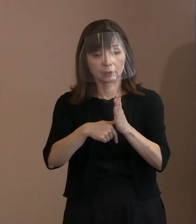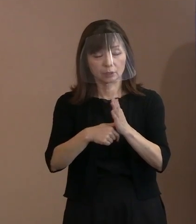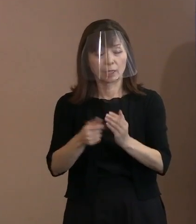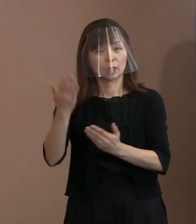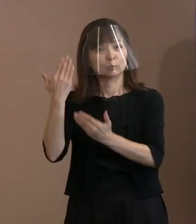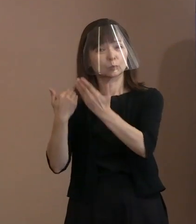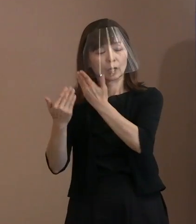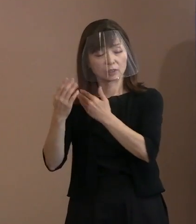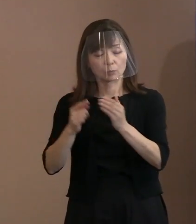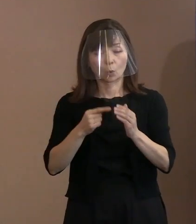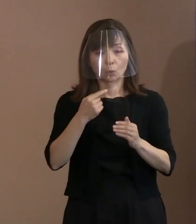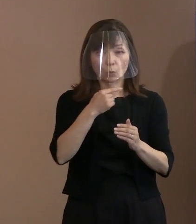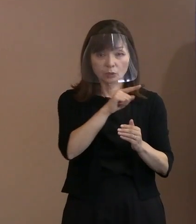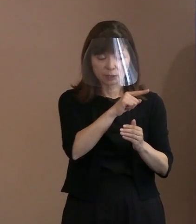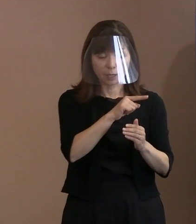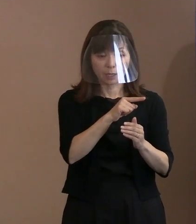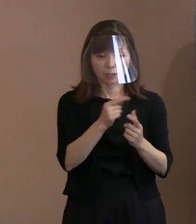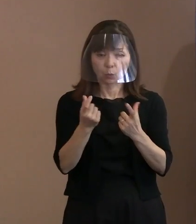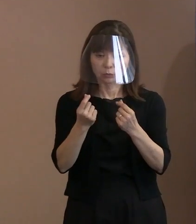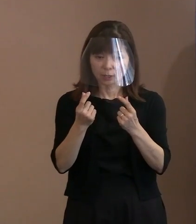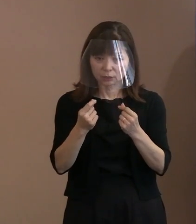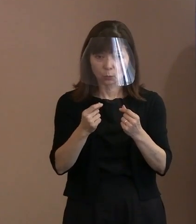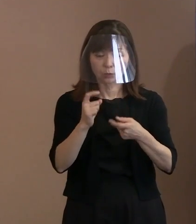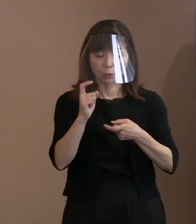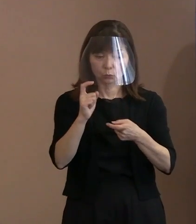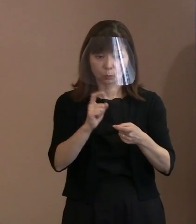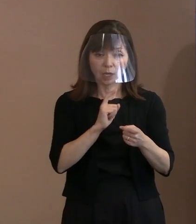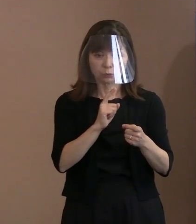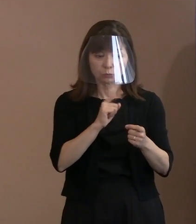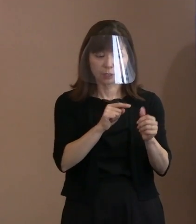それから､市民社会として こういった思いを共有していく上で､